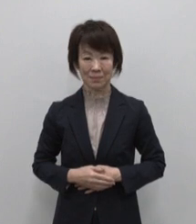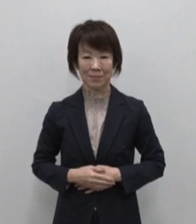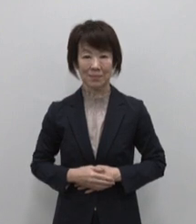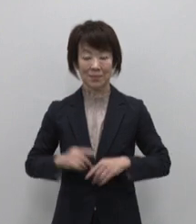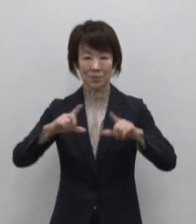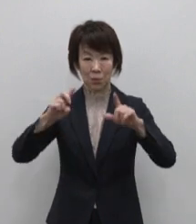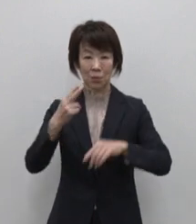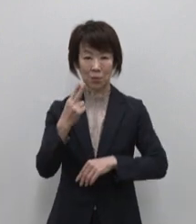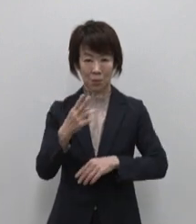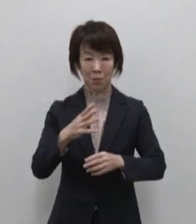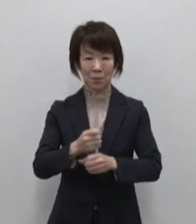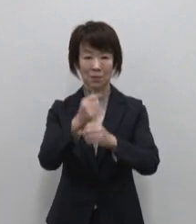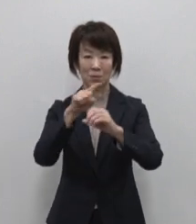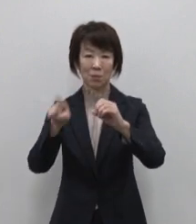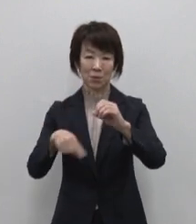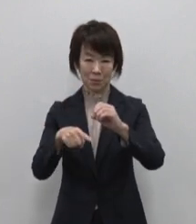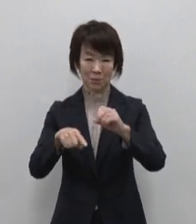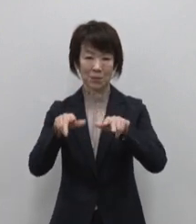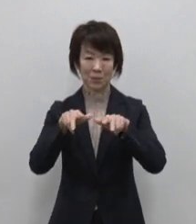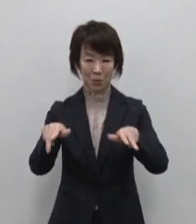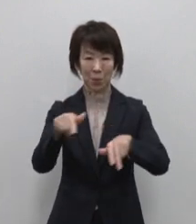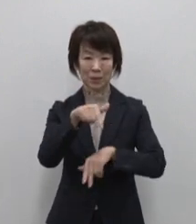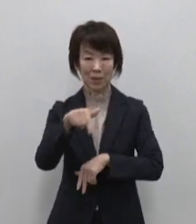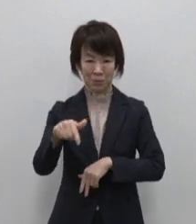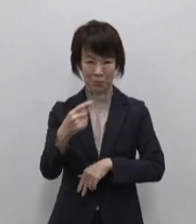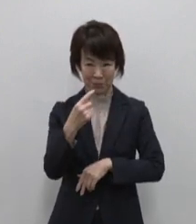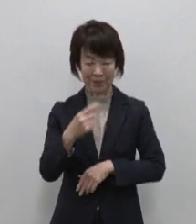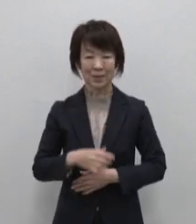東京都総務局行政部です